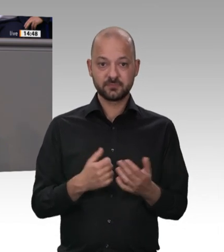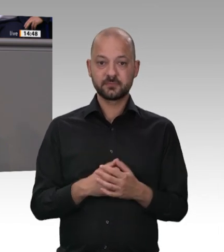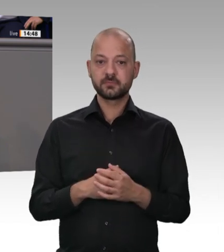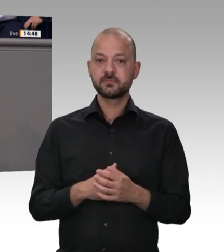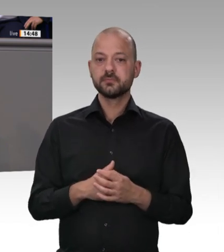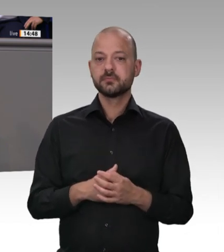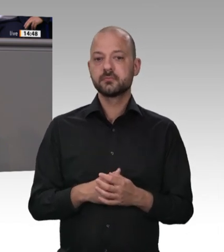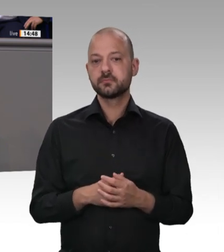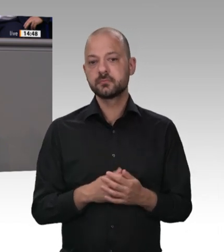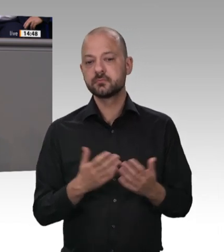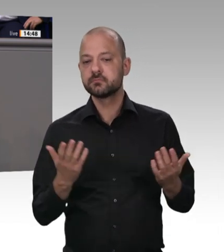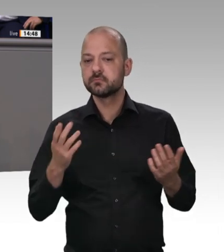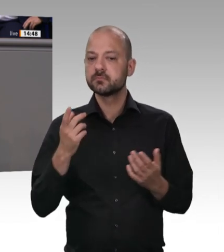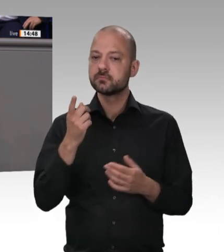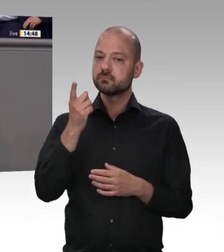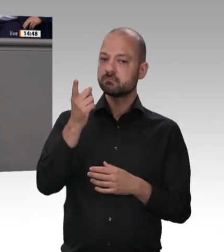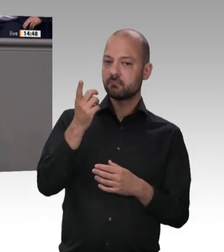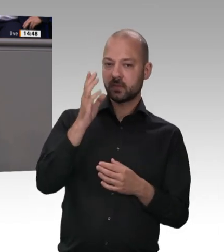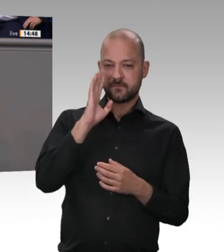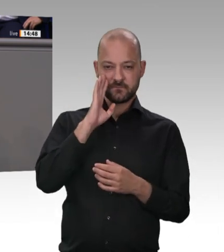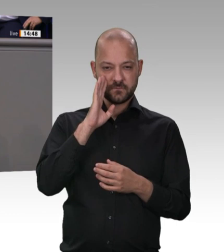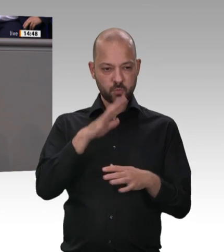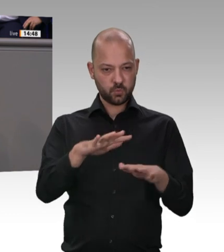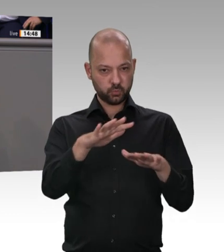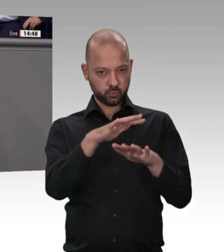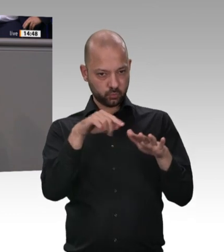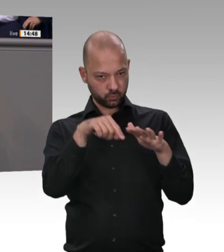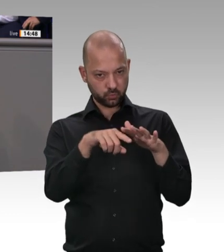würde empfehlen, noch einmal in die entsprechende ASMK-Formulierung zu schauen. Meine Damen